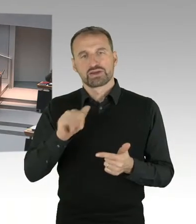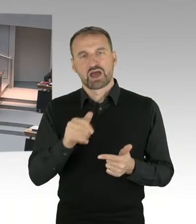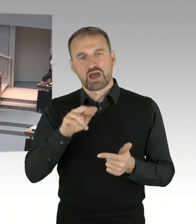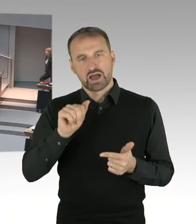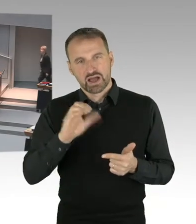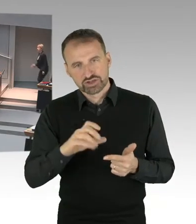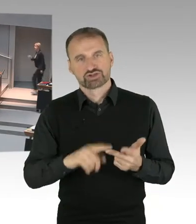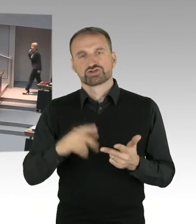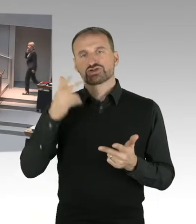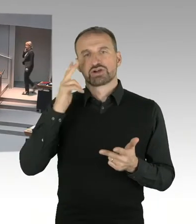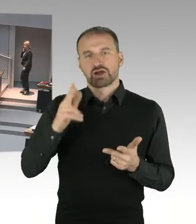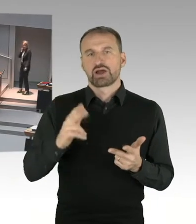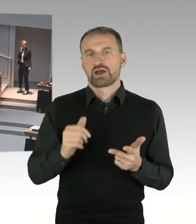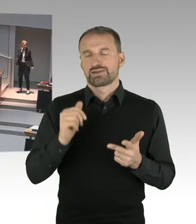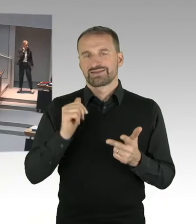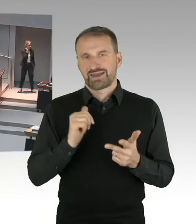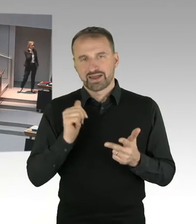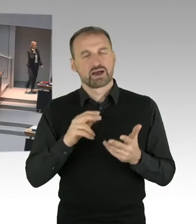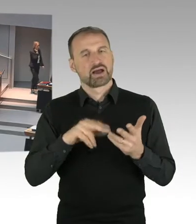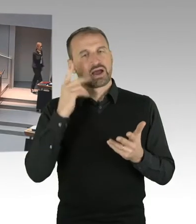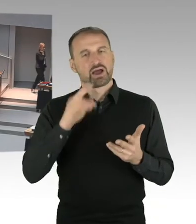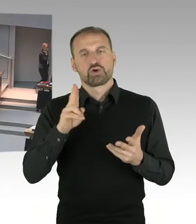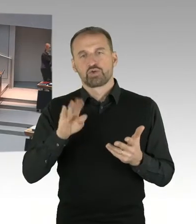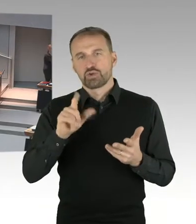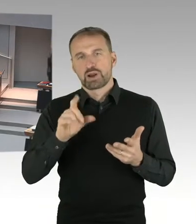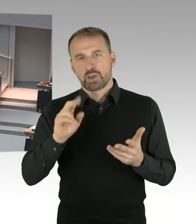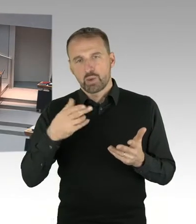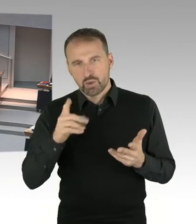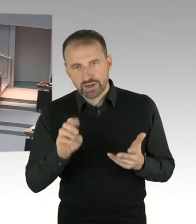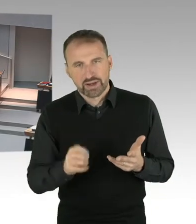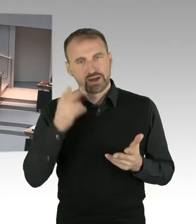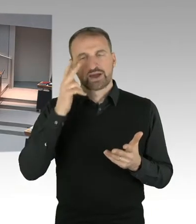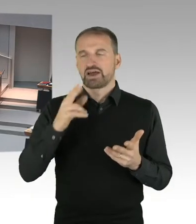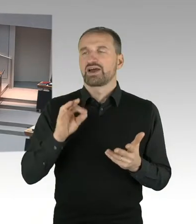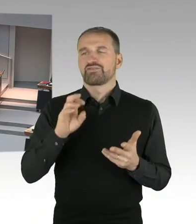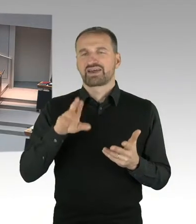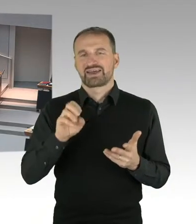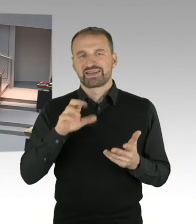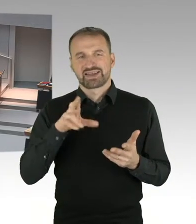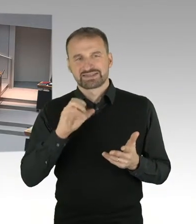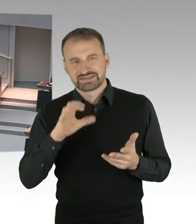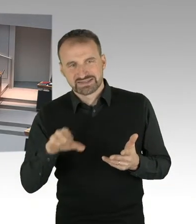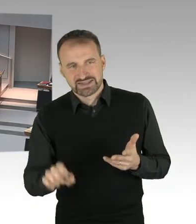Sollten wir danach noch Zeit haben, werde ich die weiteren verlesen. Es beginnt in der Fragerunde Herr Abgeordneter Gindra.